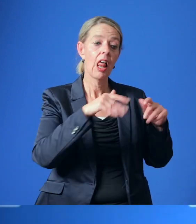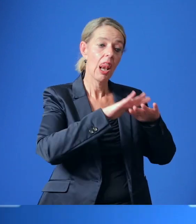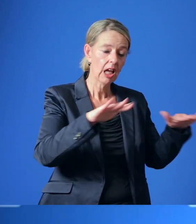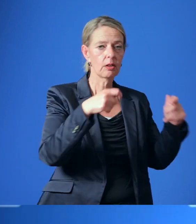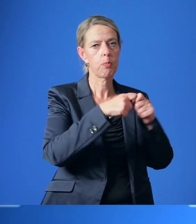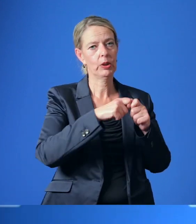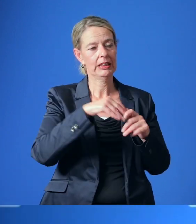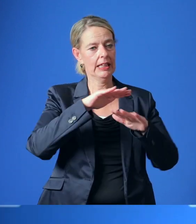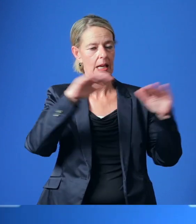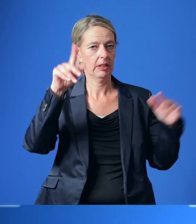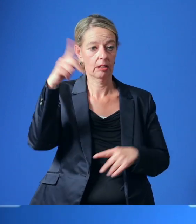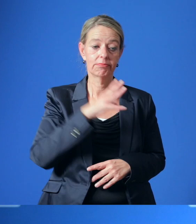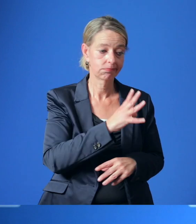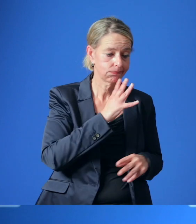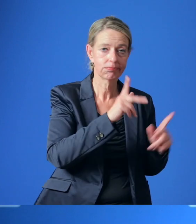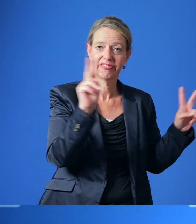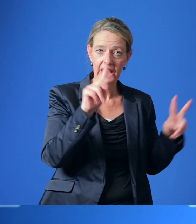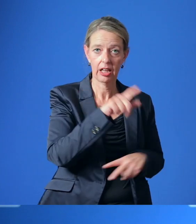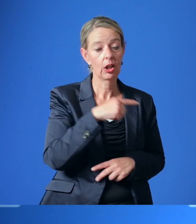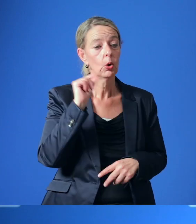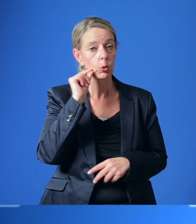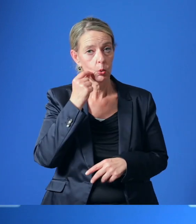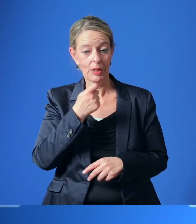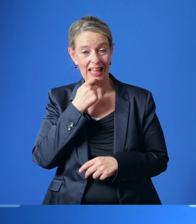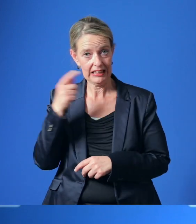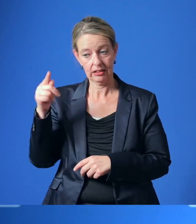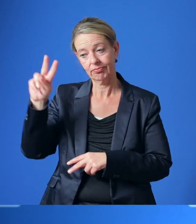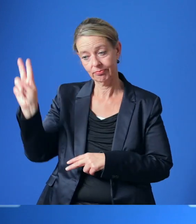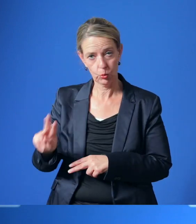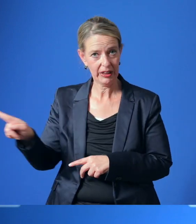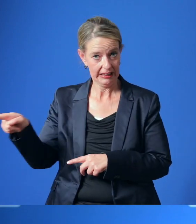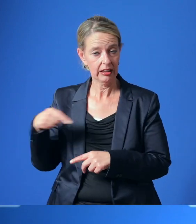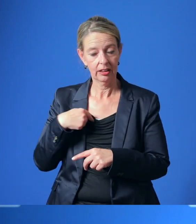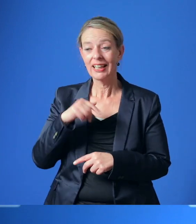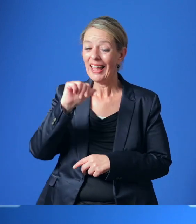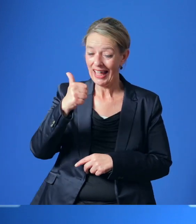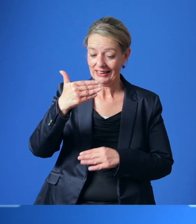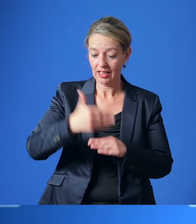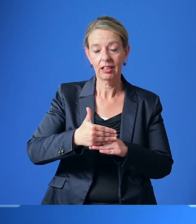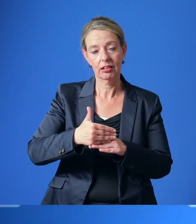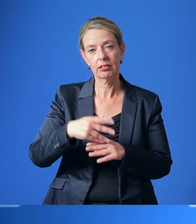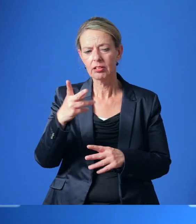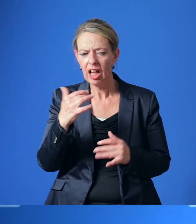Unter Moderation der Universität Duisburg-Essen ist bereits Ende des Monats ein erster Aufschlag